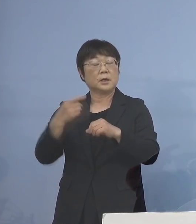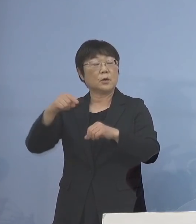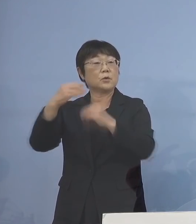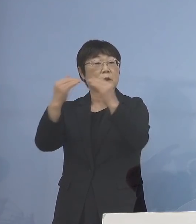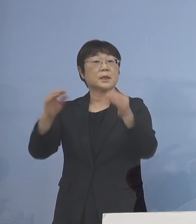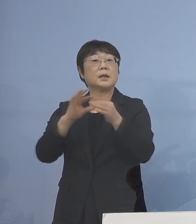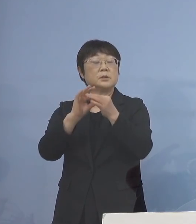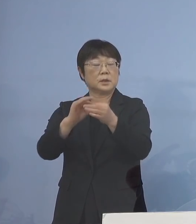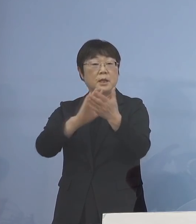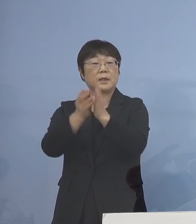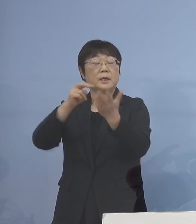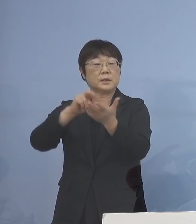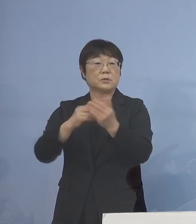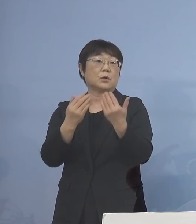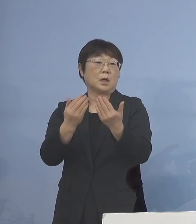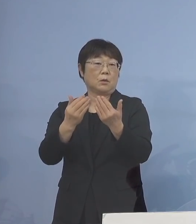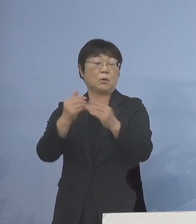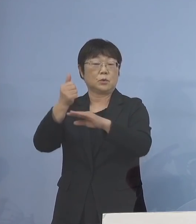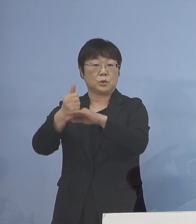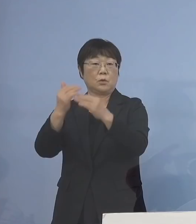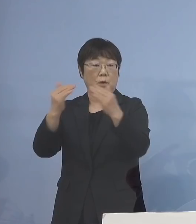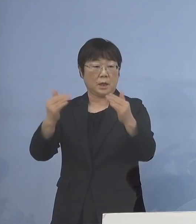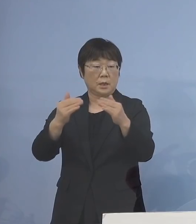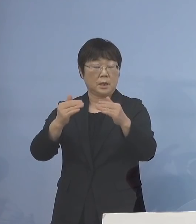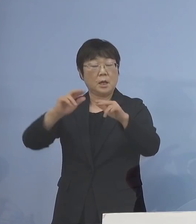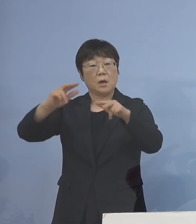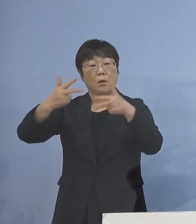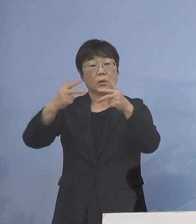県立の学校長会を オンラインで開催し